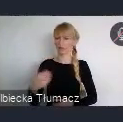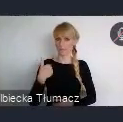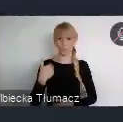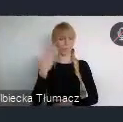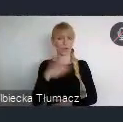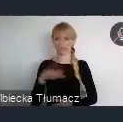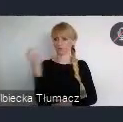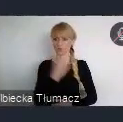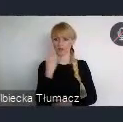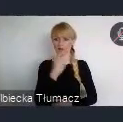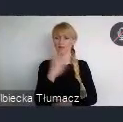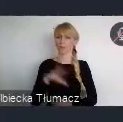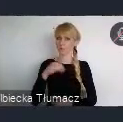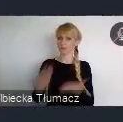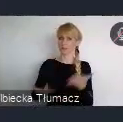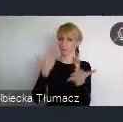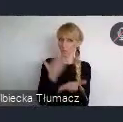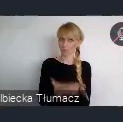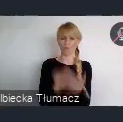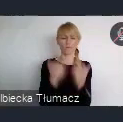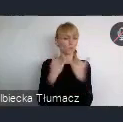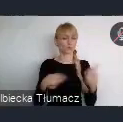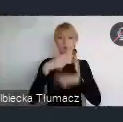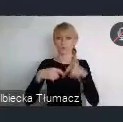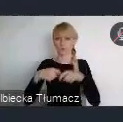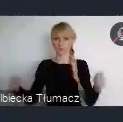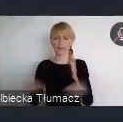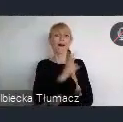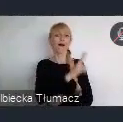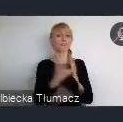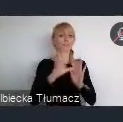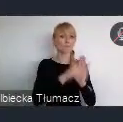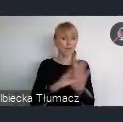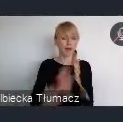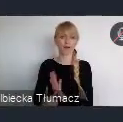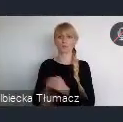Więc każde miasto, każda instytucja, bo to nie musi być oczywiście być tylko miasto. Ale teraz skupiamy się głównie na miastach.